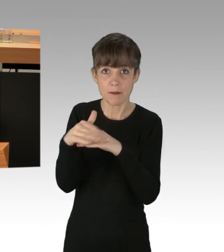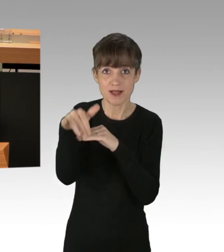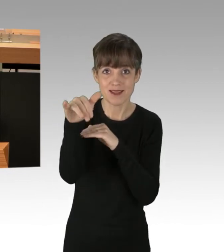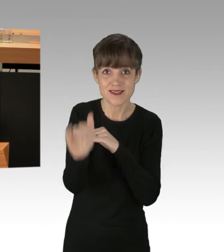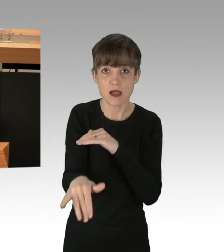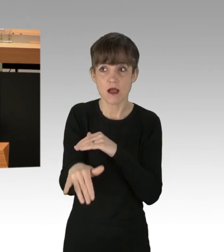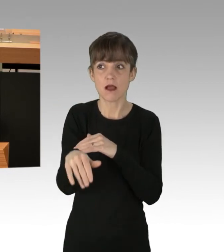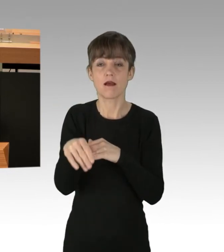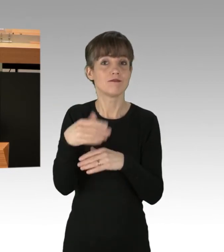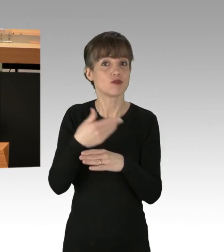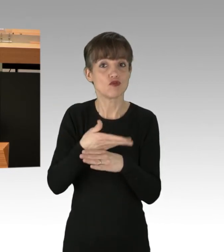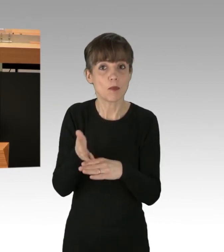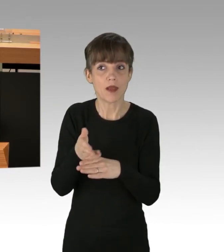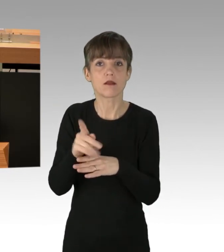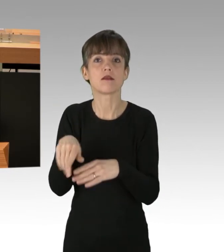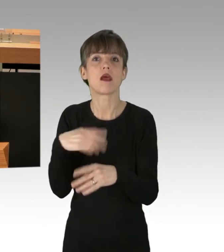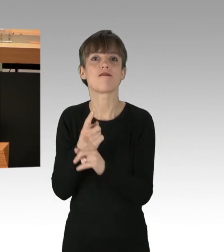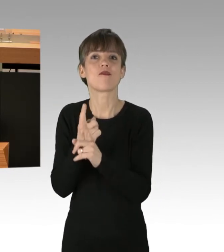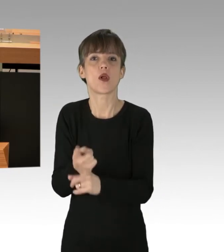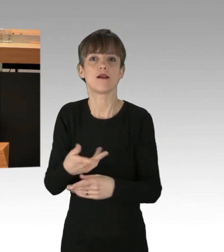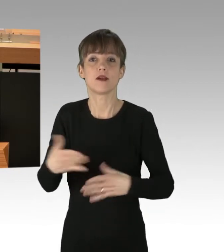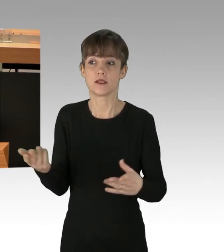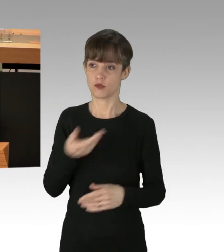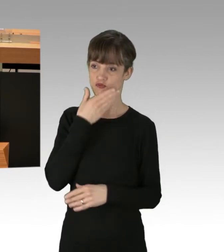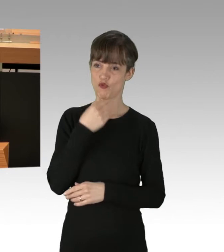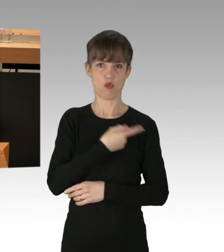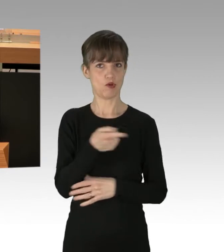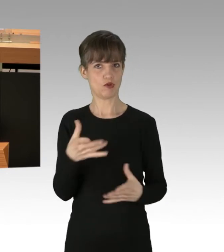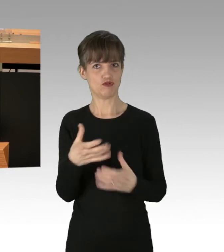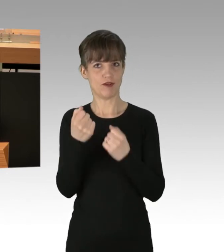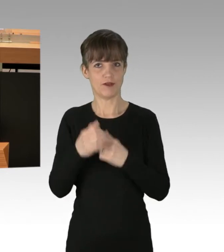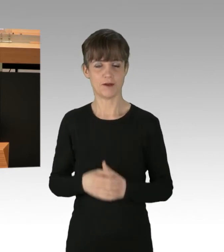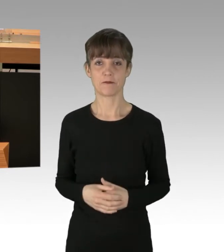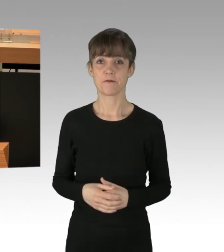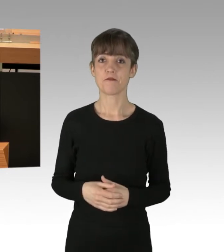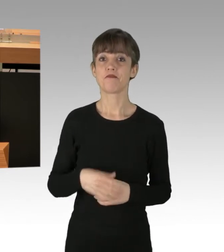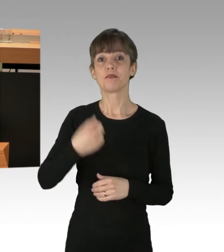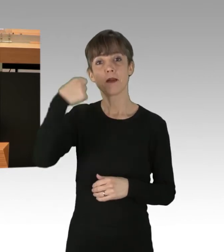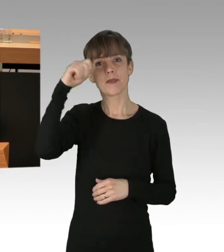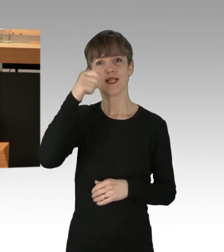Aber schön, dass Sie es geschafft haben. Berlin ist die deutsche Hauptstadt, das politische Zentrum unseres Landes.